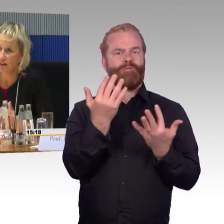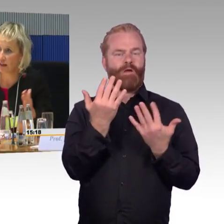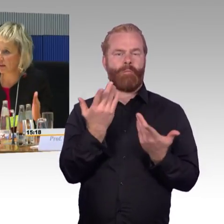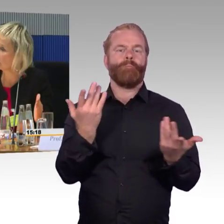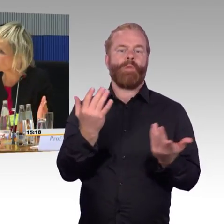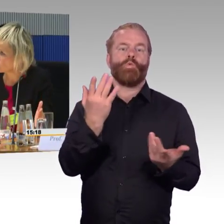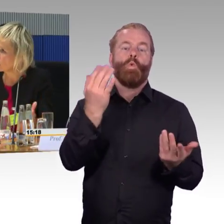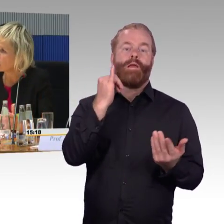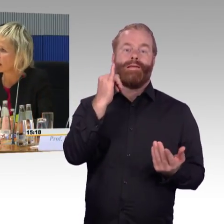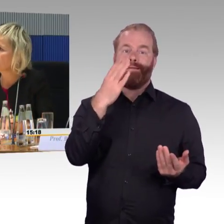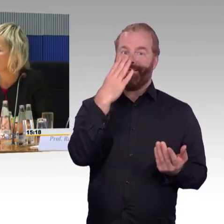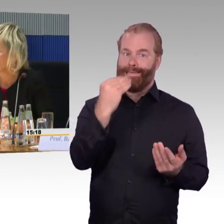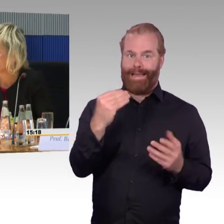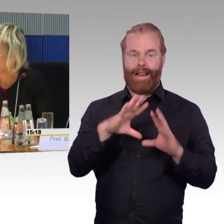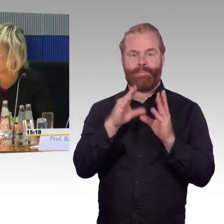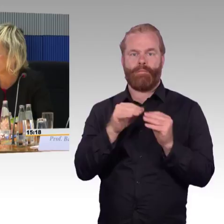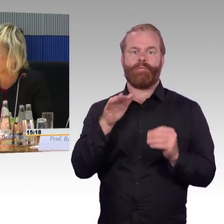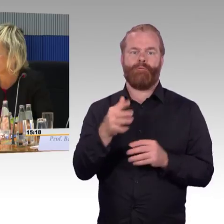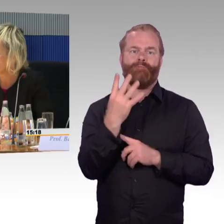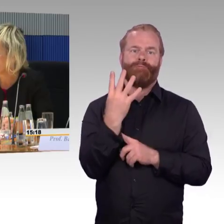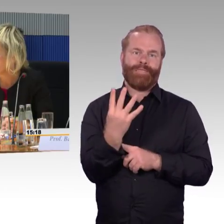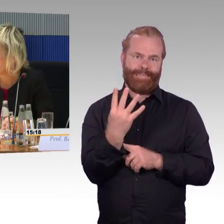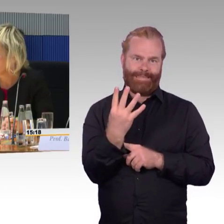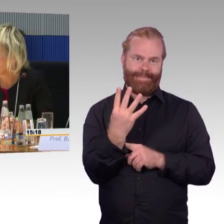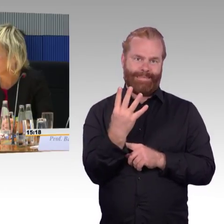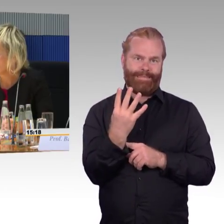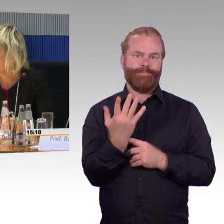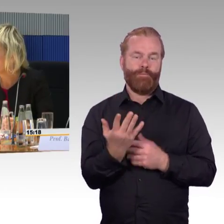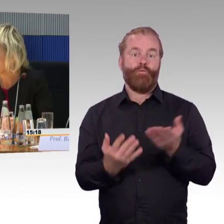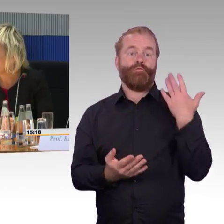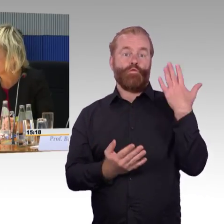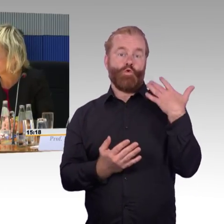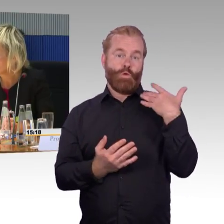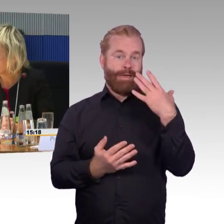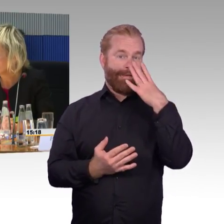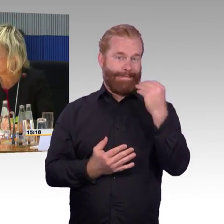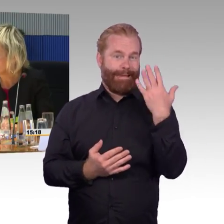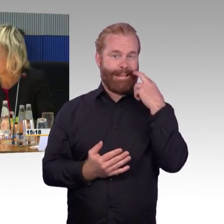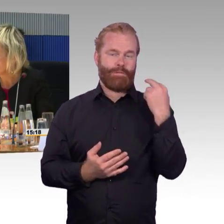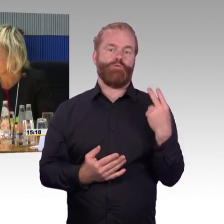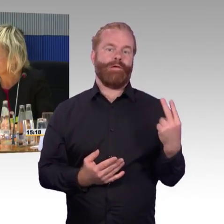entsprechend nach der Länge der Züge wird die Zahl der Rollstuhlplätze umgesetzt.